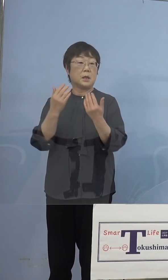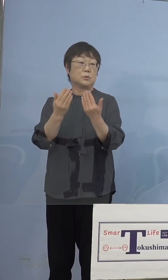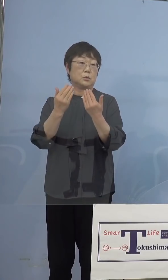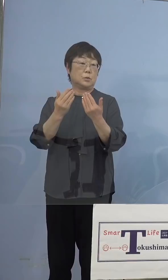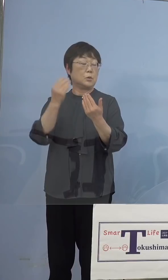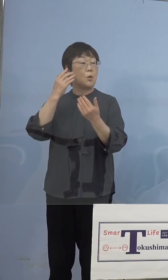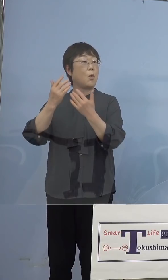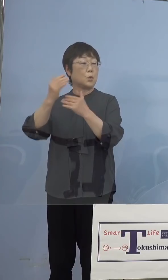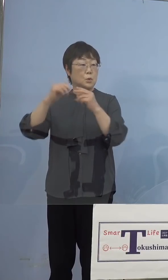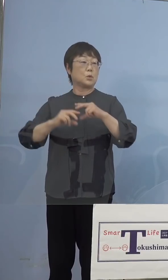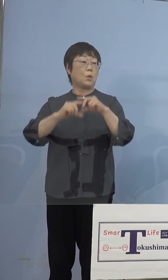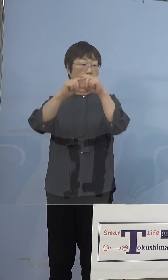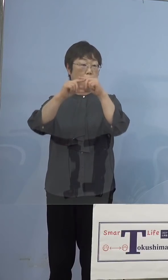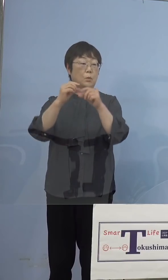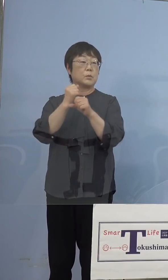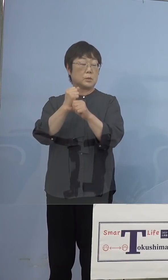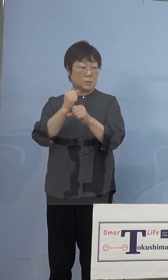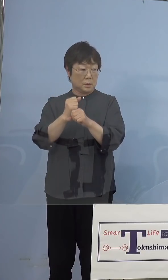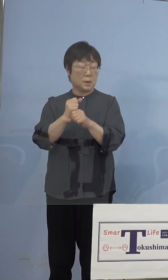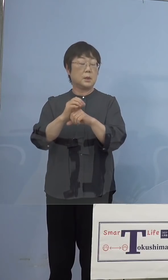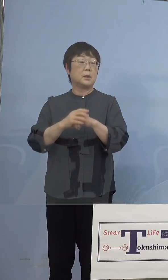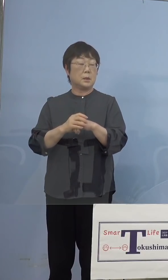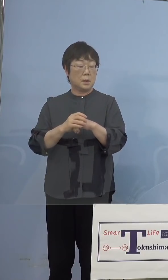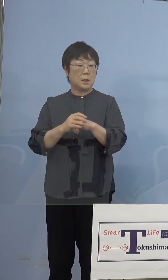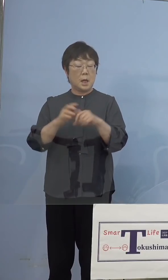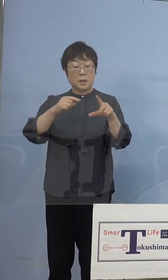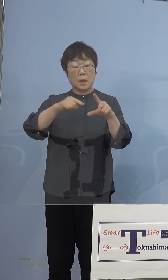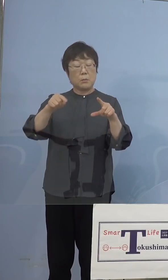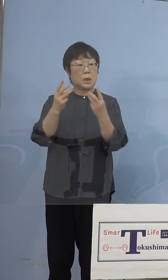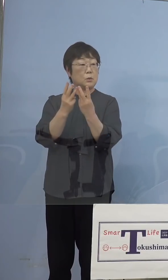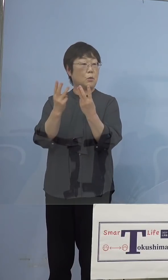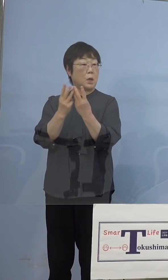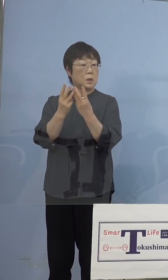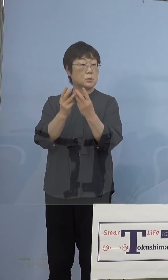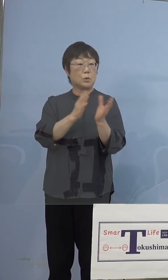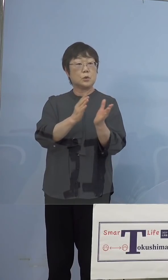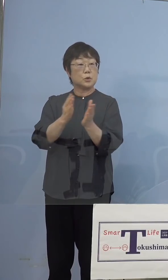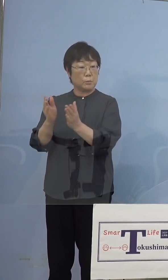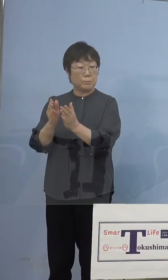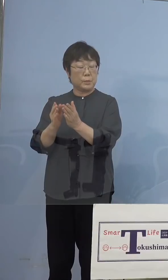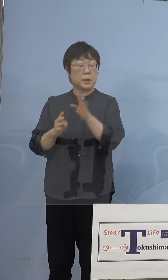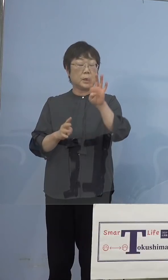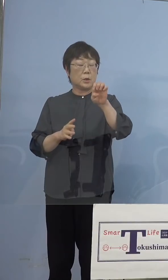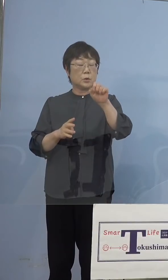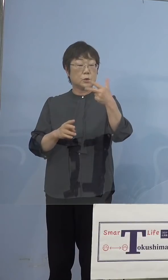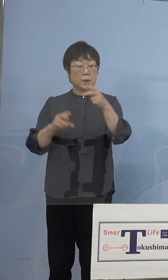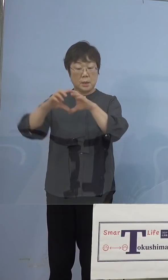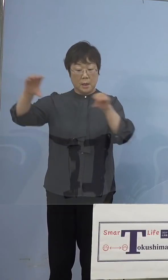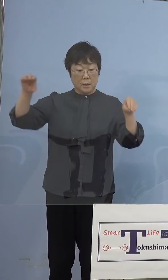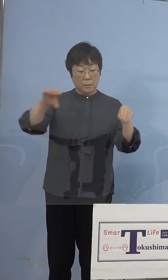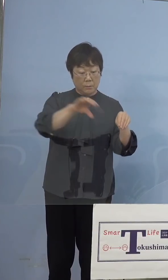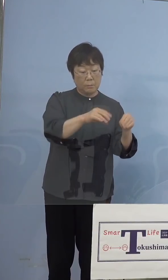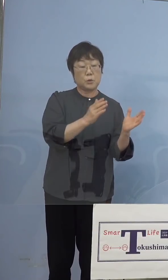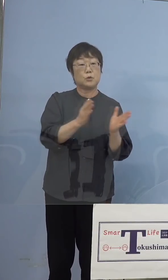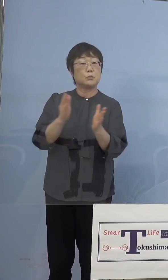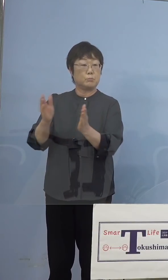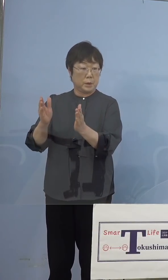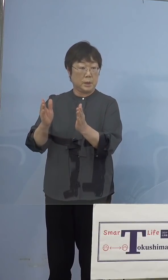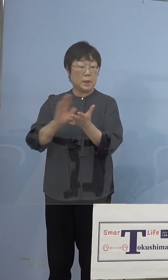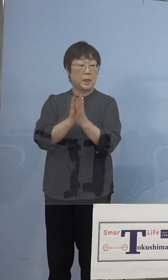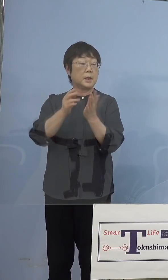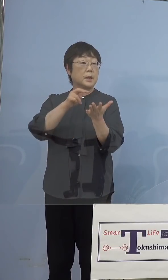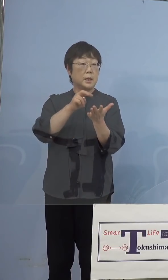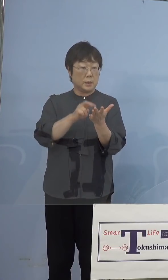これはすごい数のタブレット型端末を 47都道府県、県立あるいは